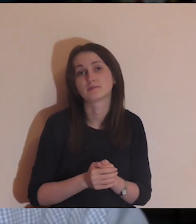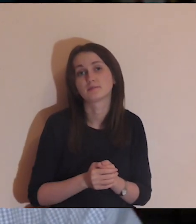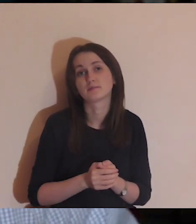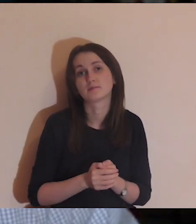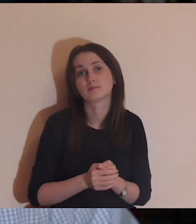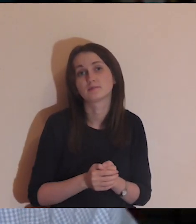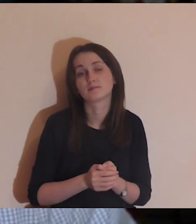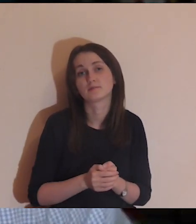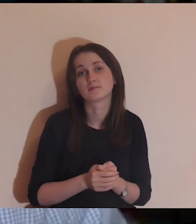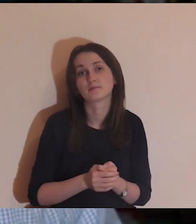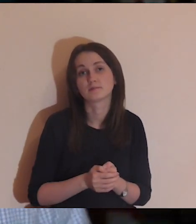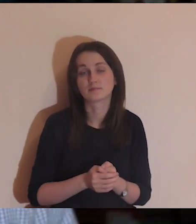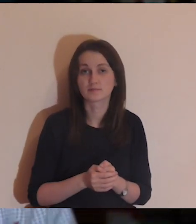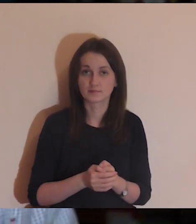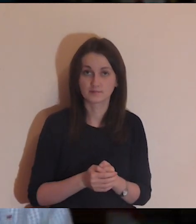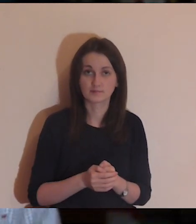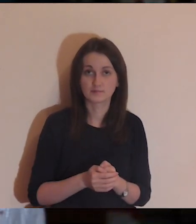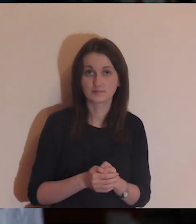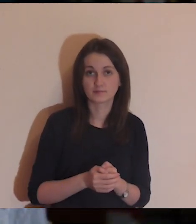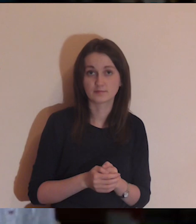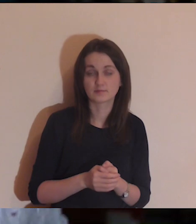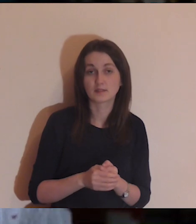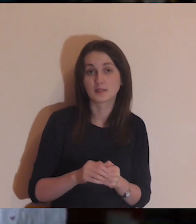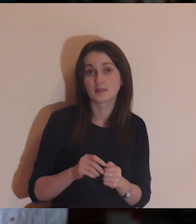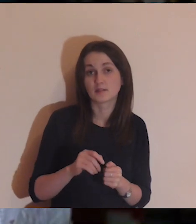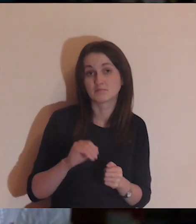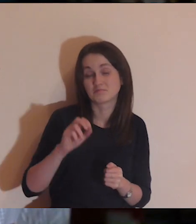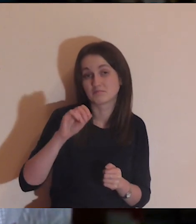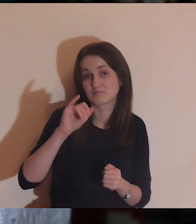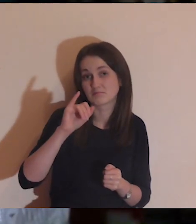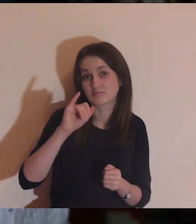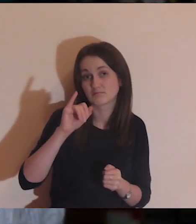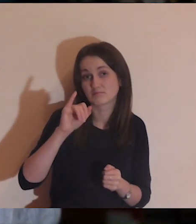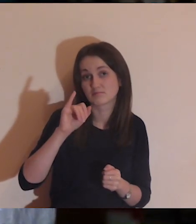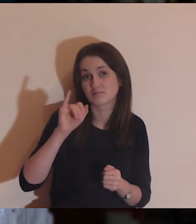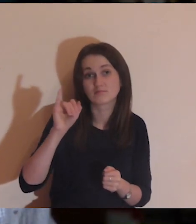jak jest źle i niedobrze a powinno być lepiej. Ale ogólnie jakoś mi się wiedzie.